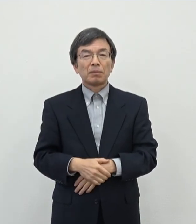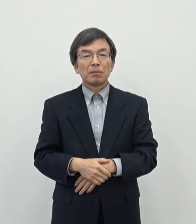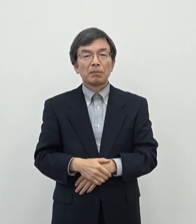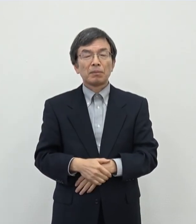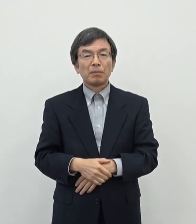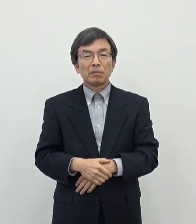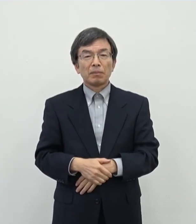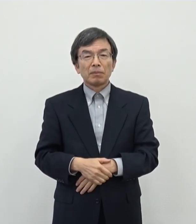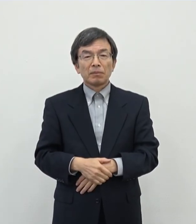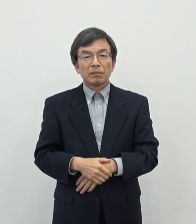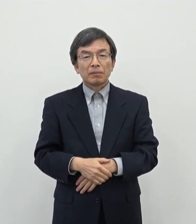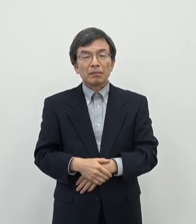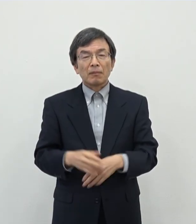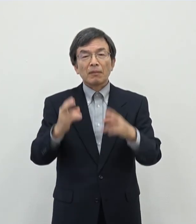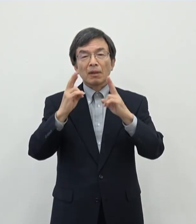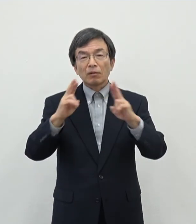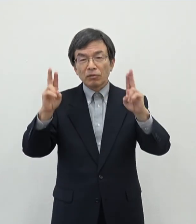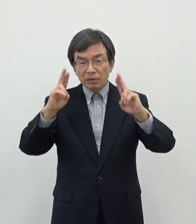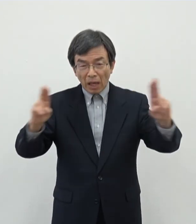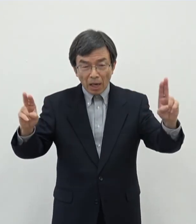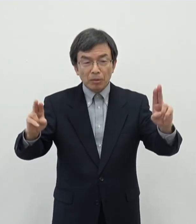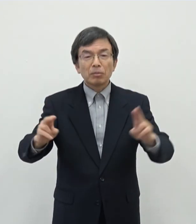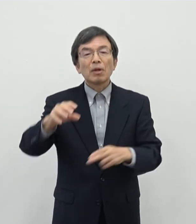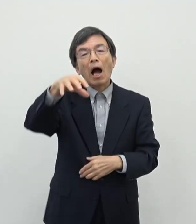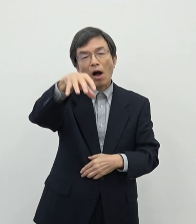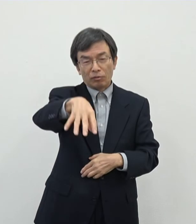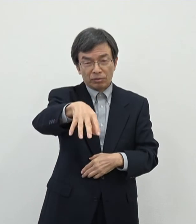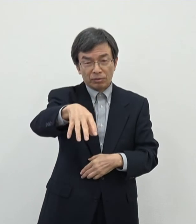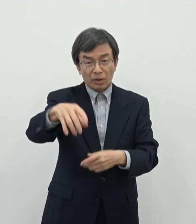ライブハウスうという単語がですね